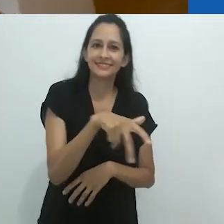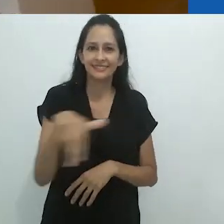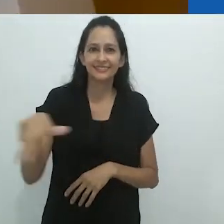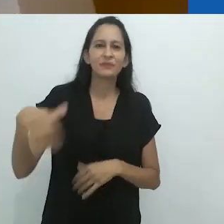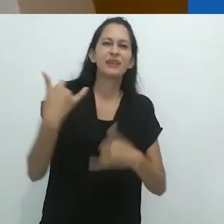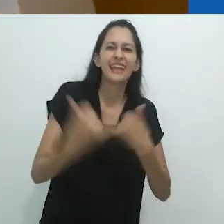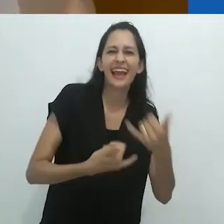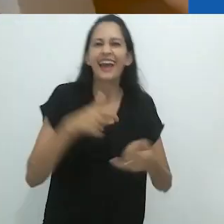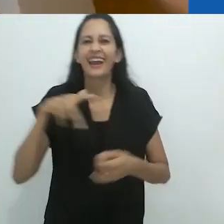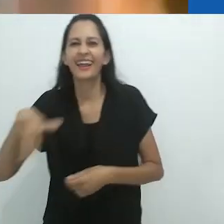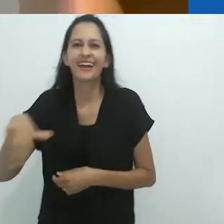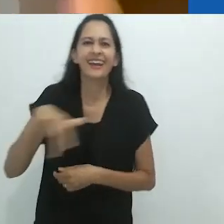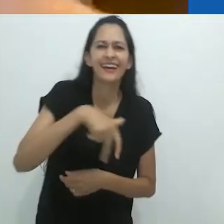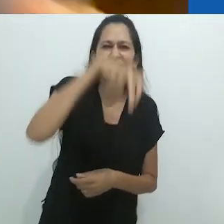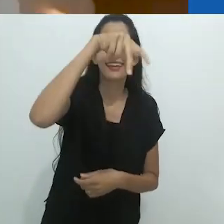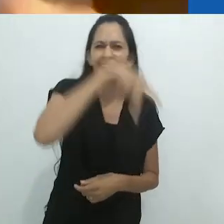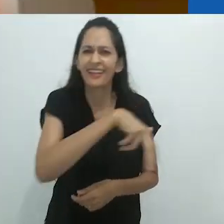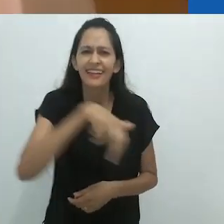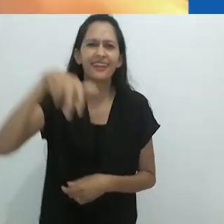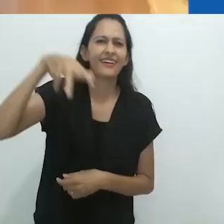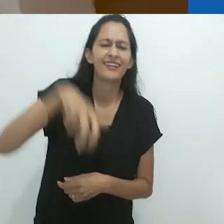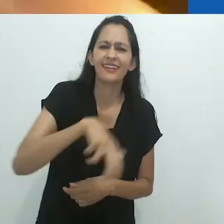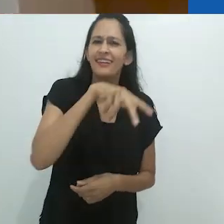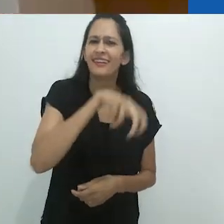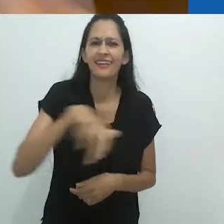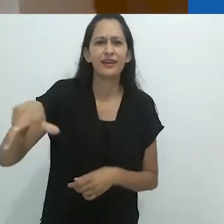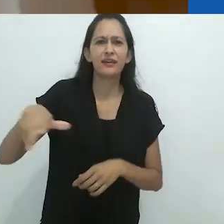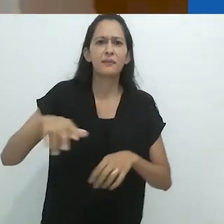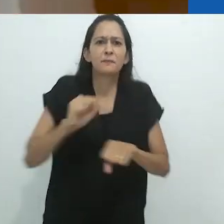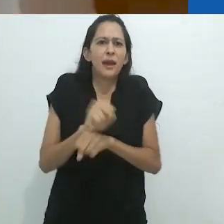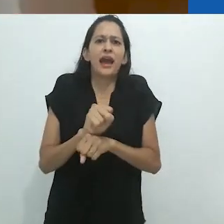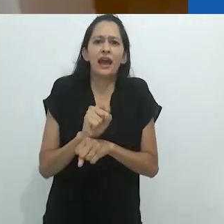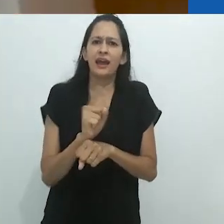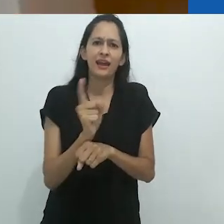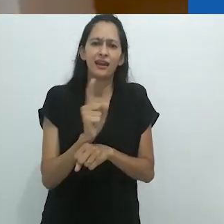Pra cima, pra baixo, pros lados. Roly Poly (brincadeira).